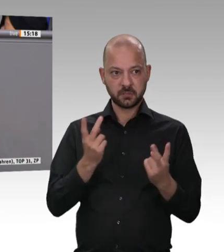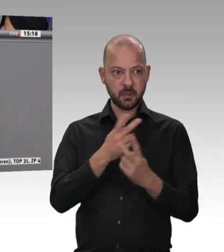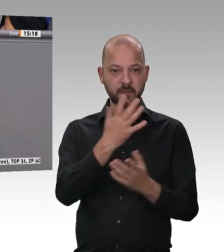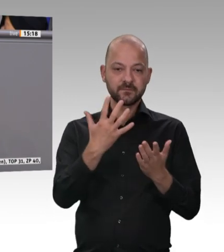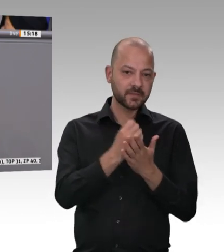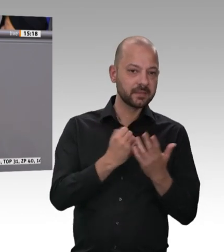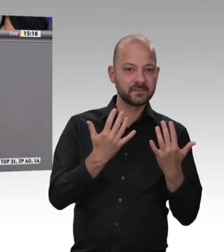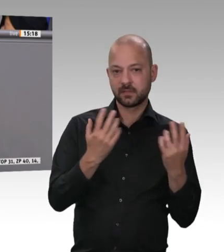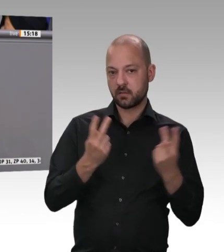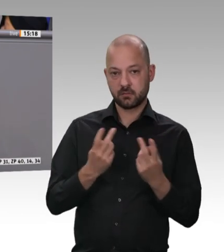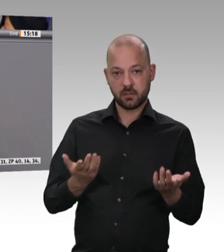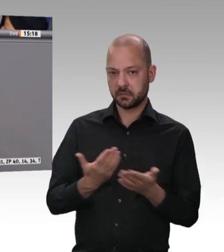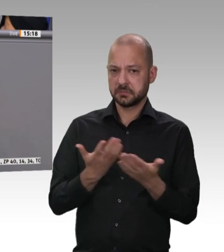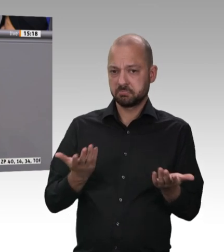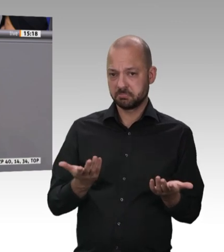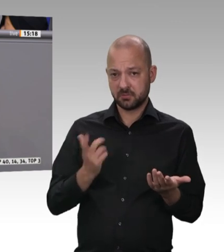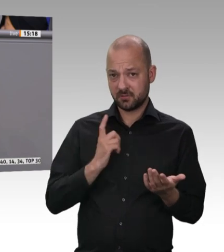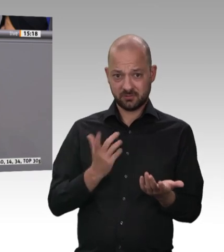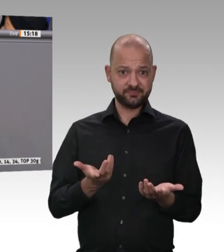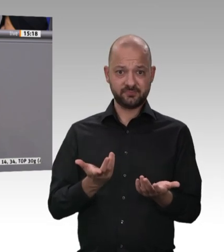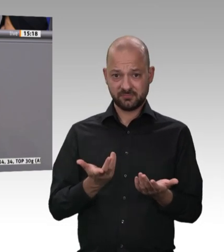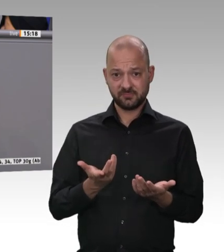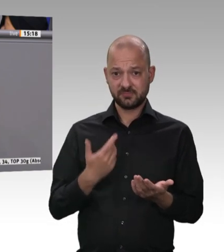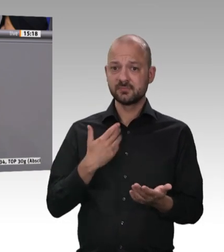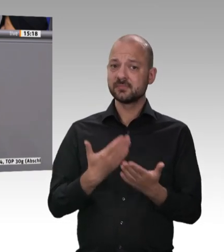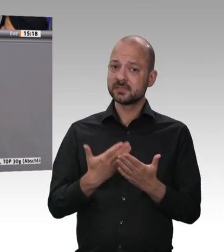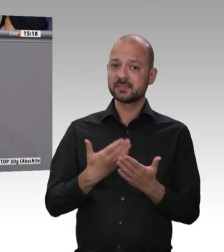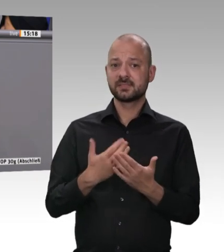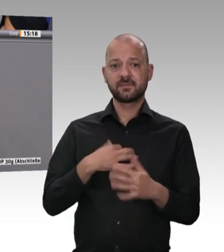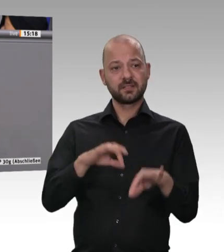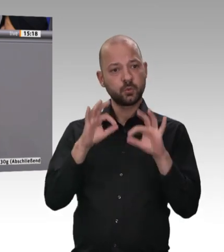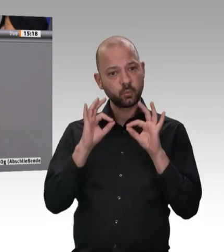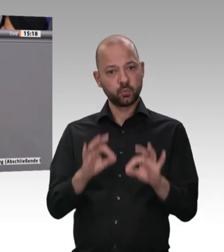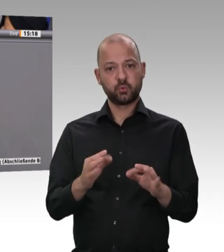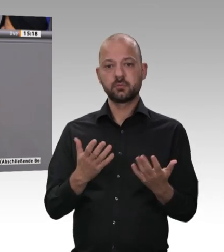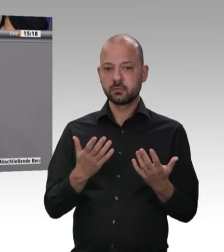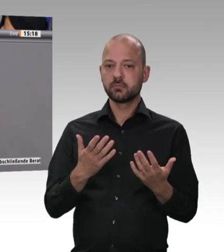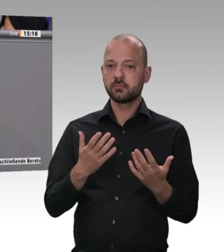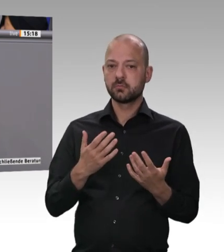Thema eines fairen Preises für gute Leistungen unserer Landwirte, für gutes